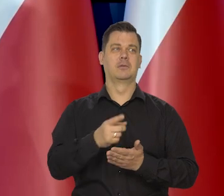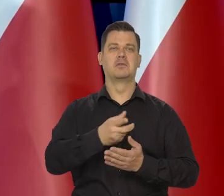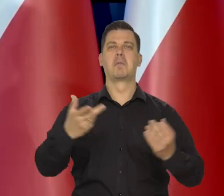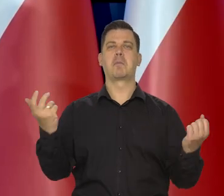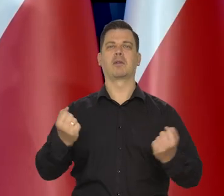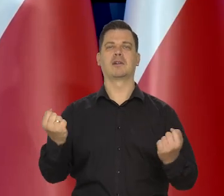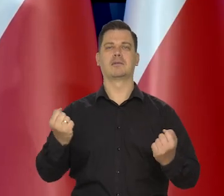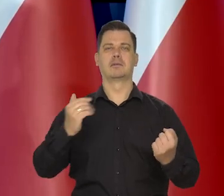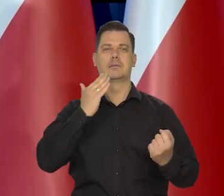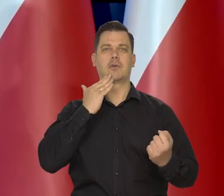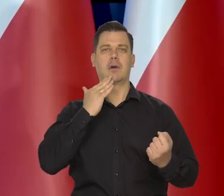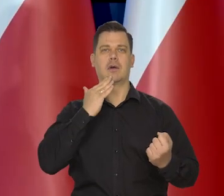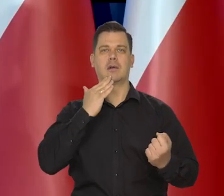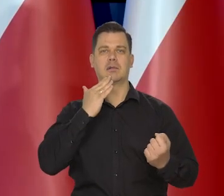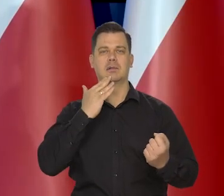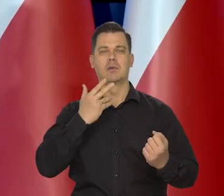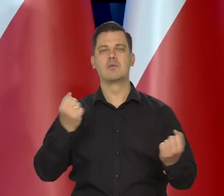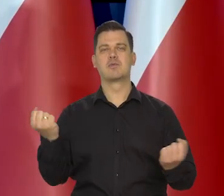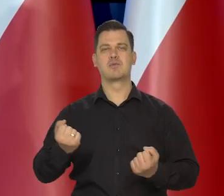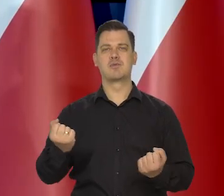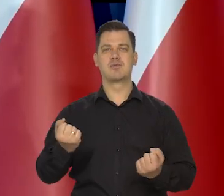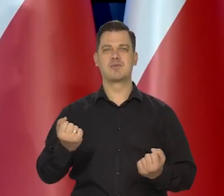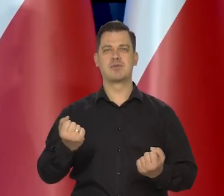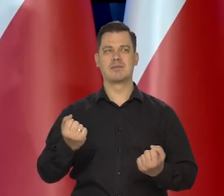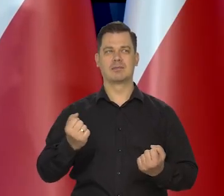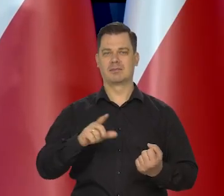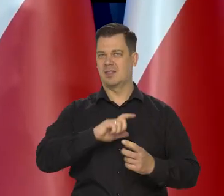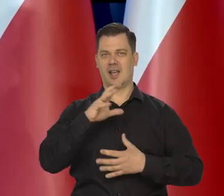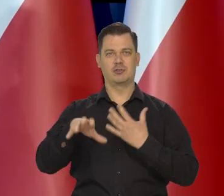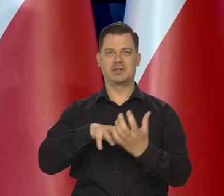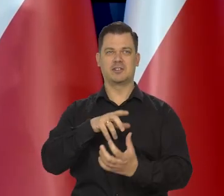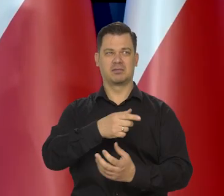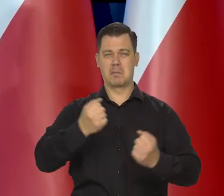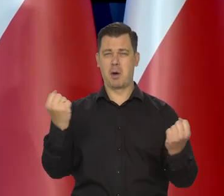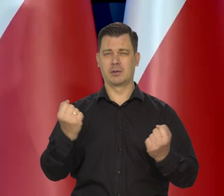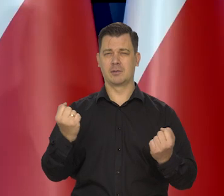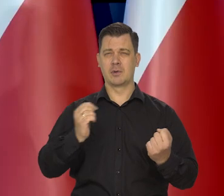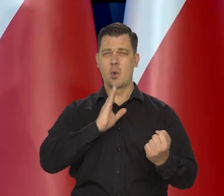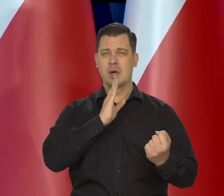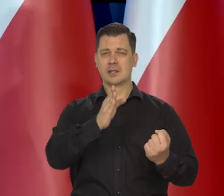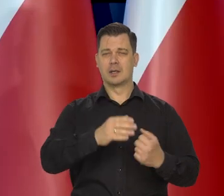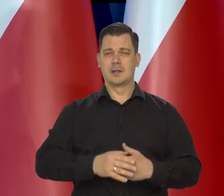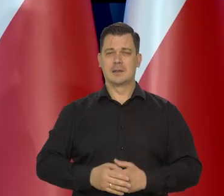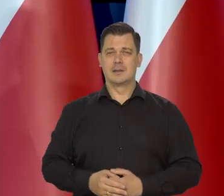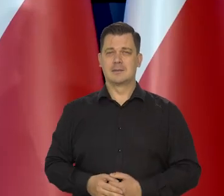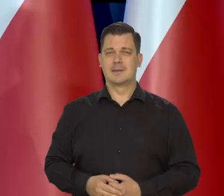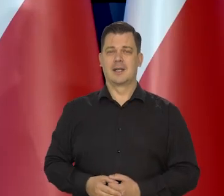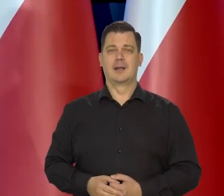bo jest potęgą numer jeden cały czas, militarną świata.